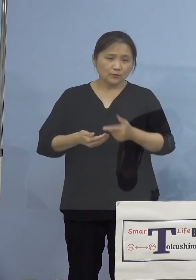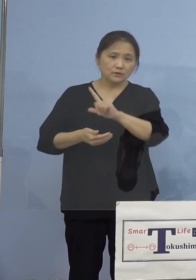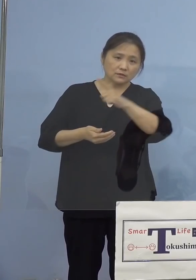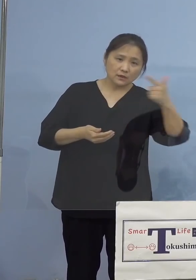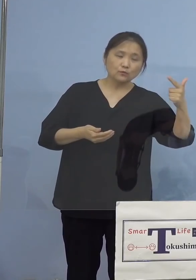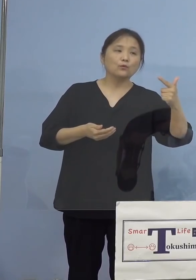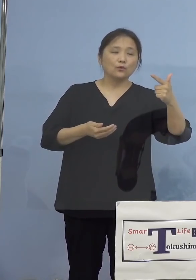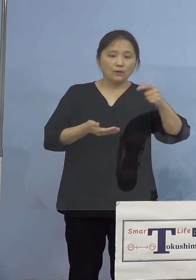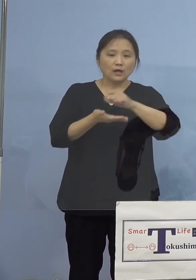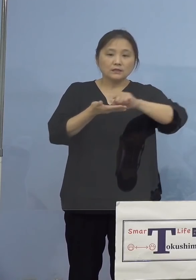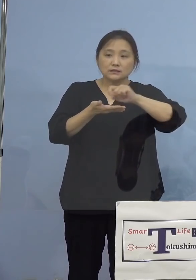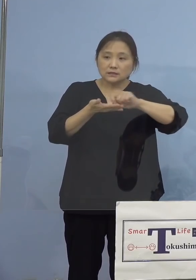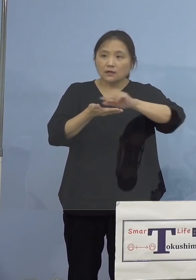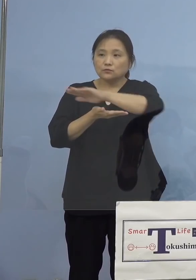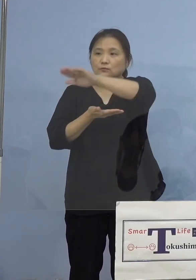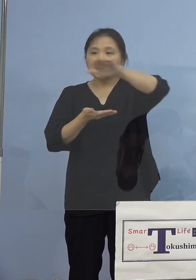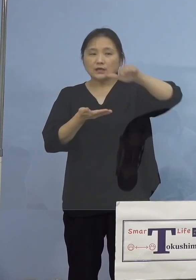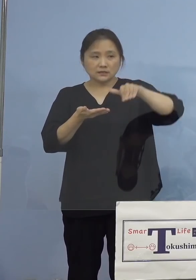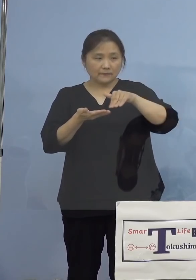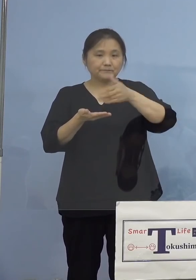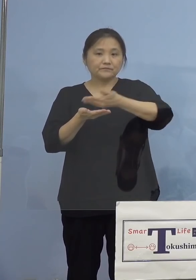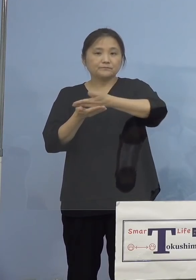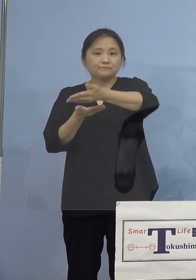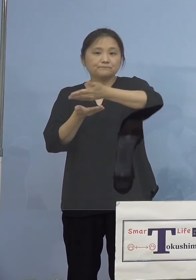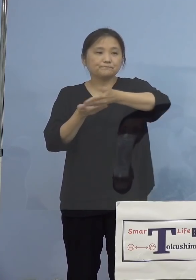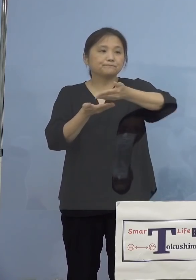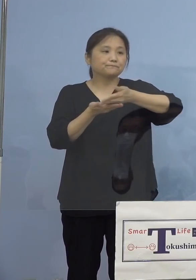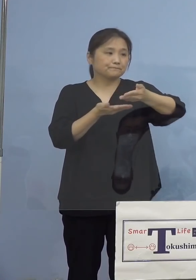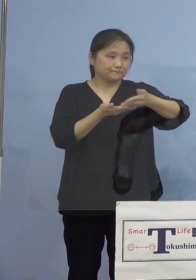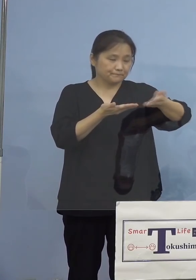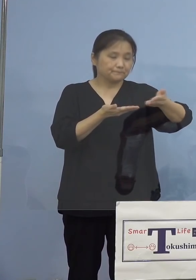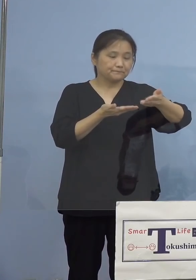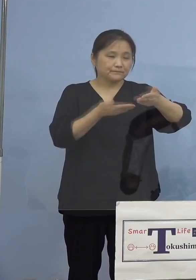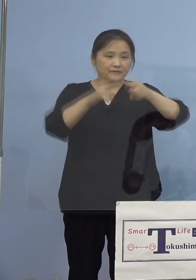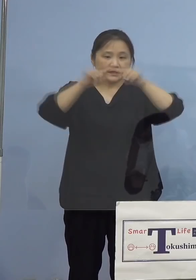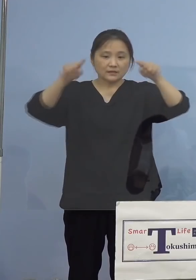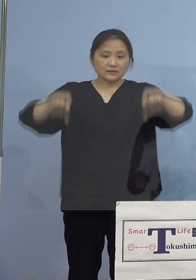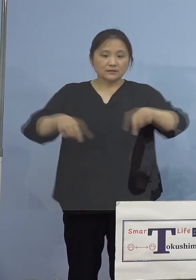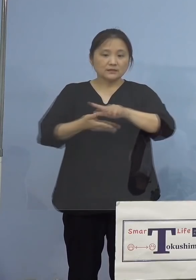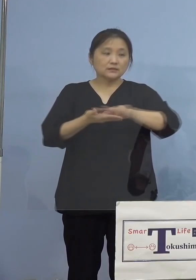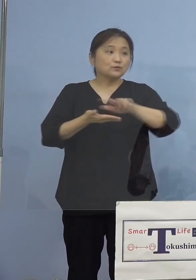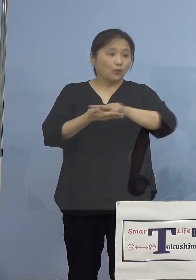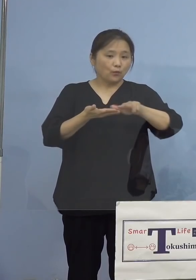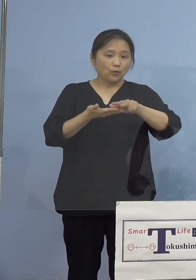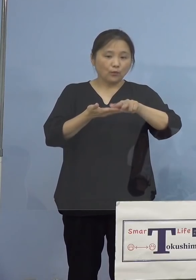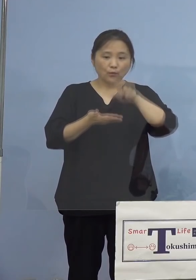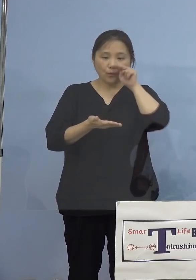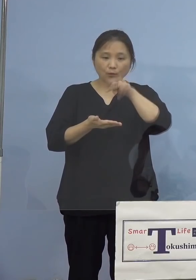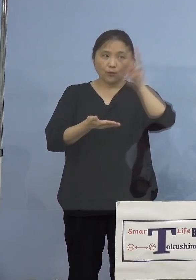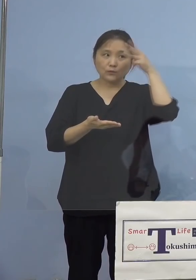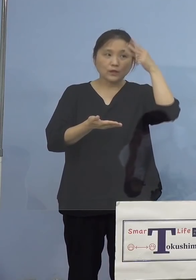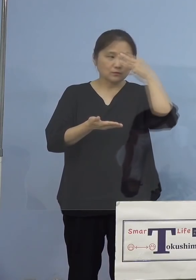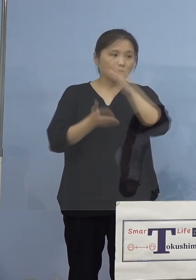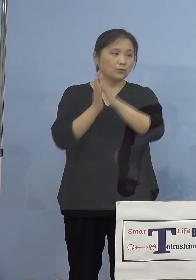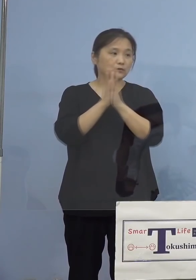記者の皆様方のお手元に配布させて いただいている資料をご参照願います